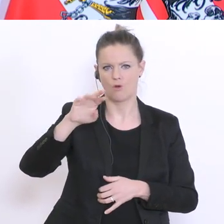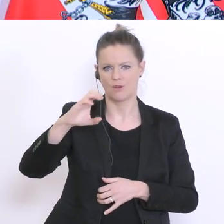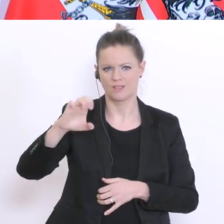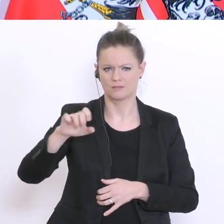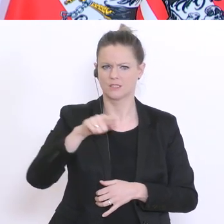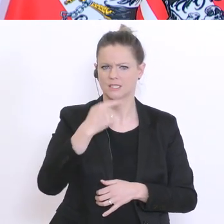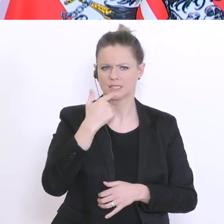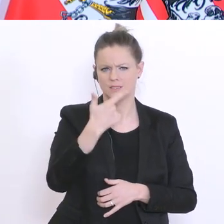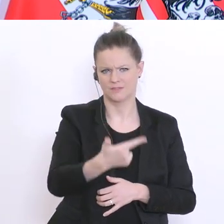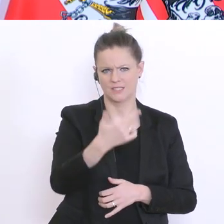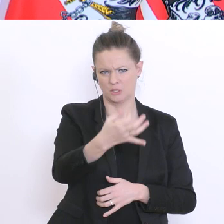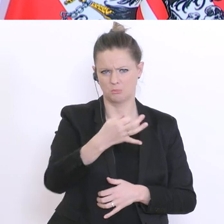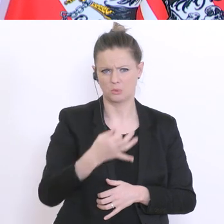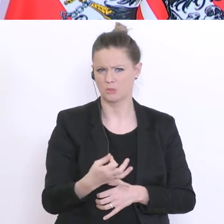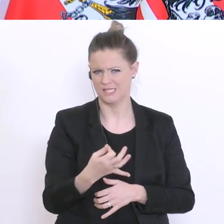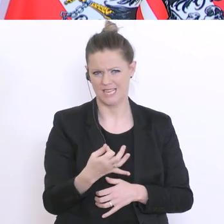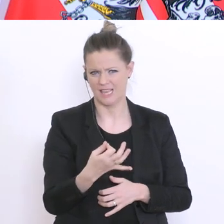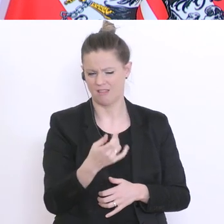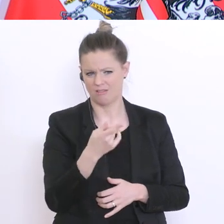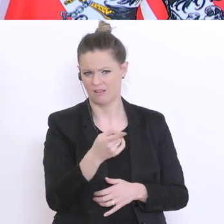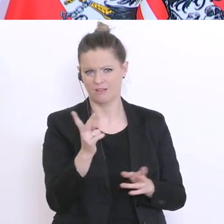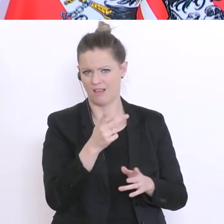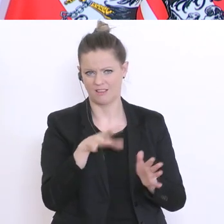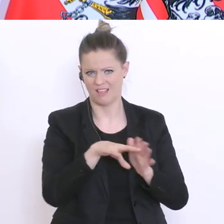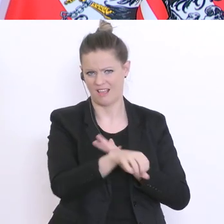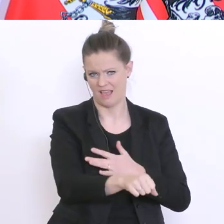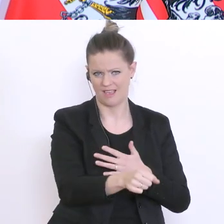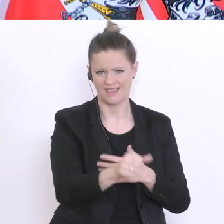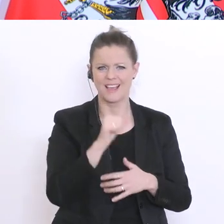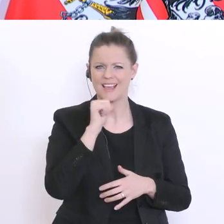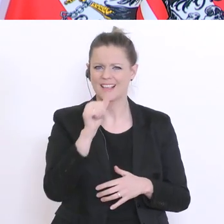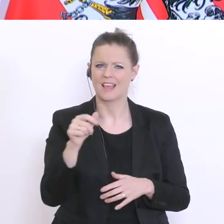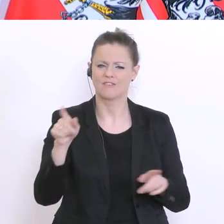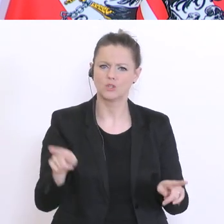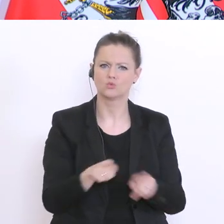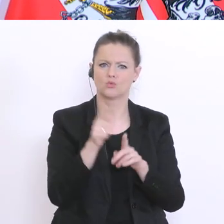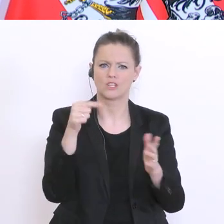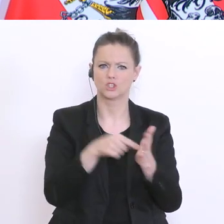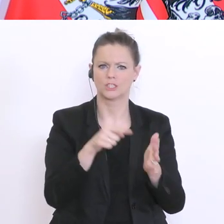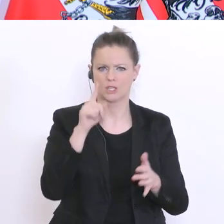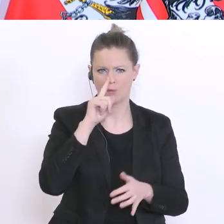ist keine Zufallsstichprobe. Das ist eine Befragung der Kollegen,